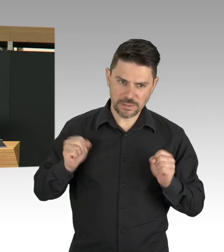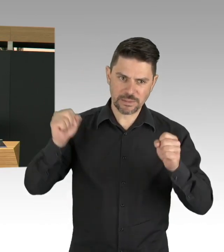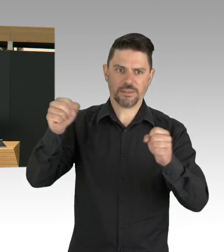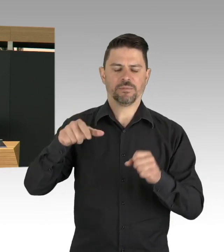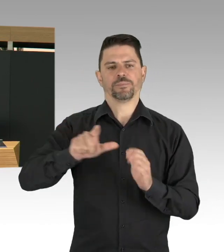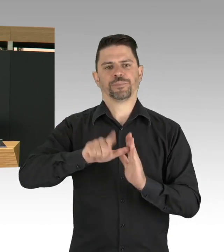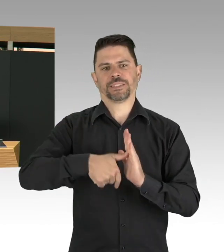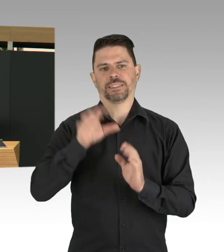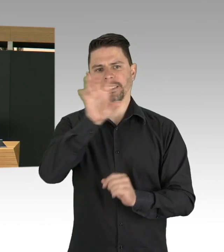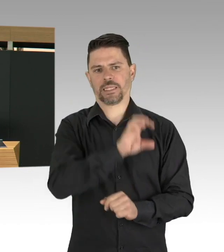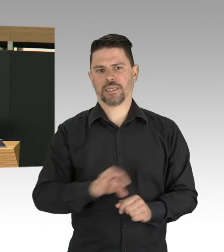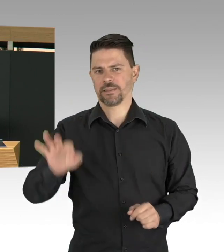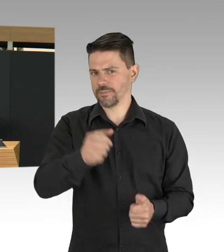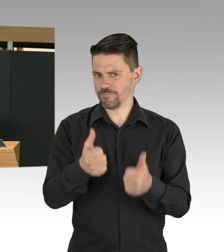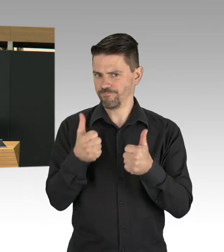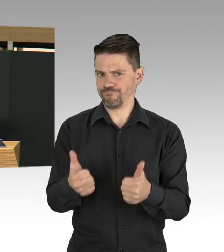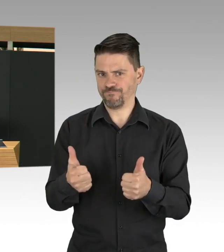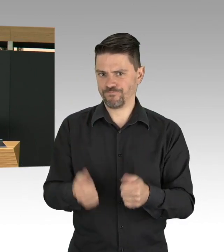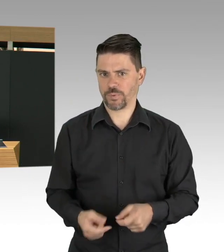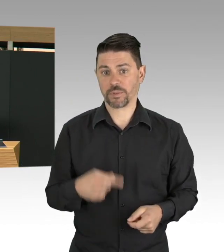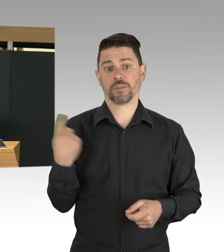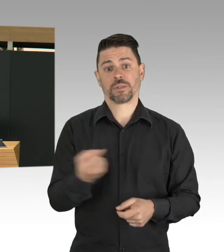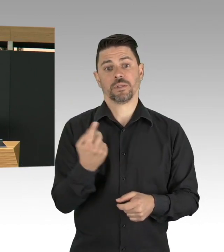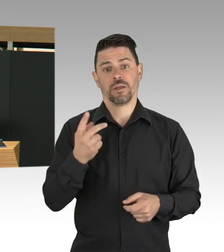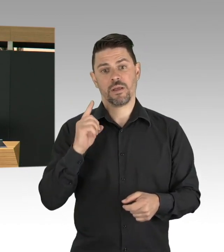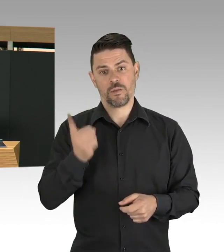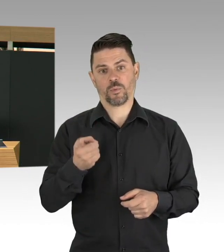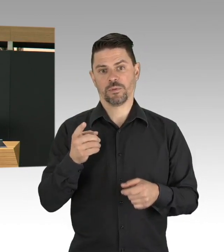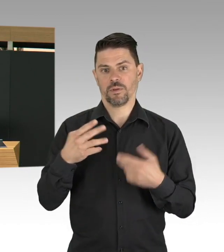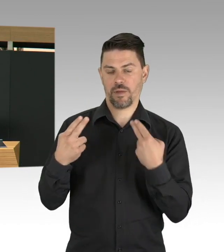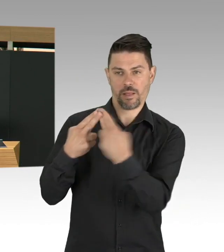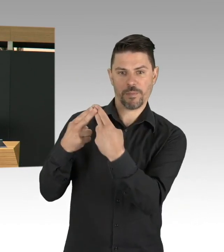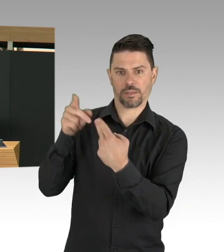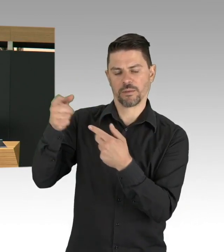eine ganz andere Bedeutung auch angenommen hat und vom Bundesministerium für Arbeit und Soziales